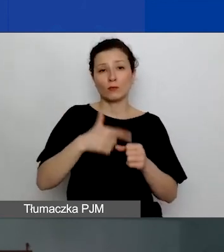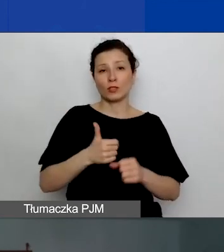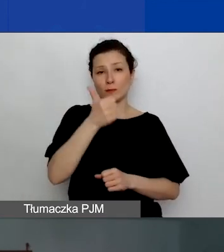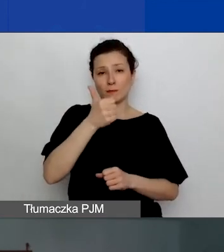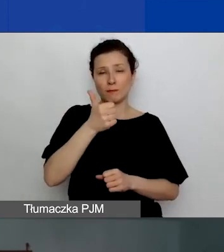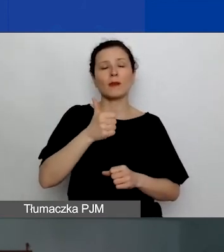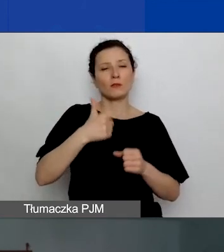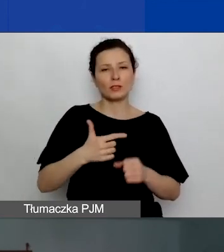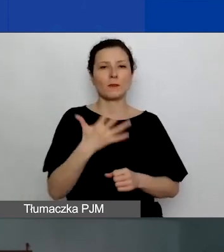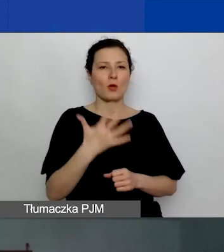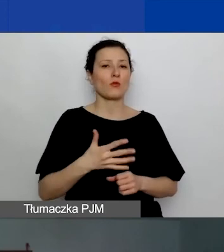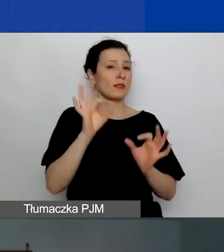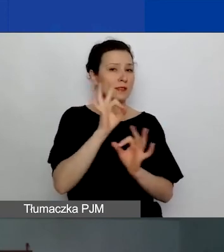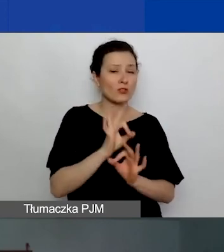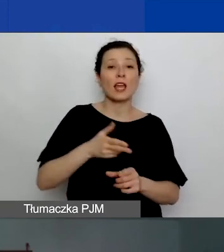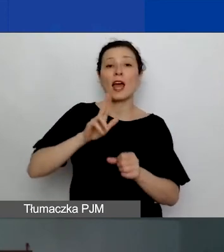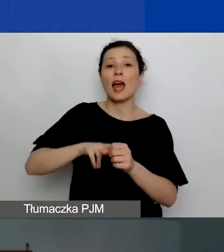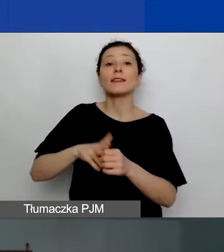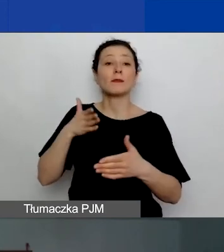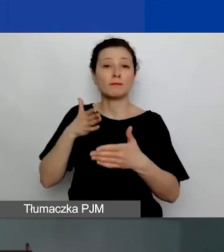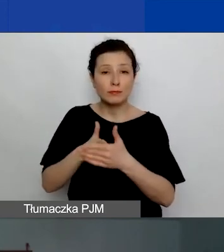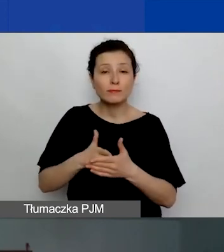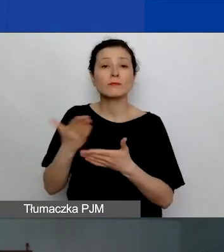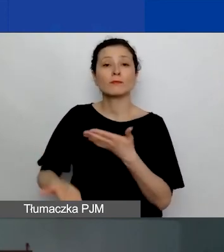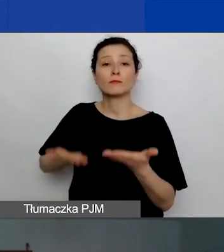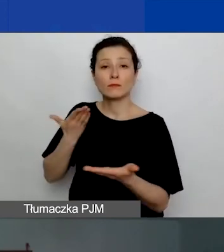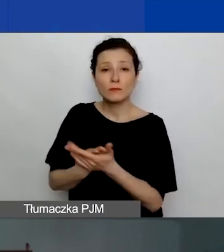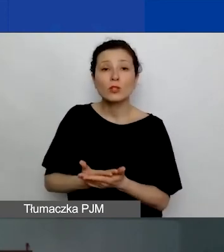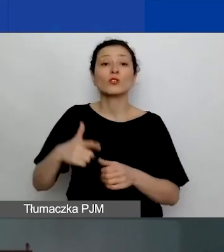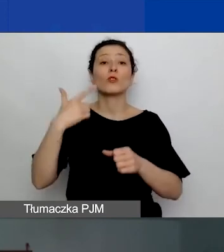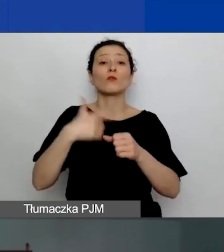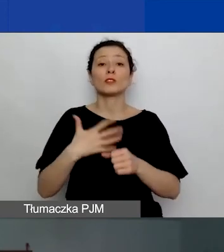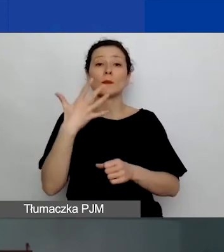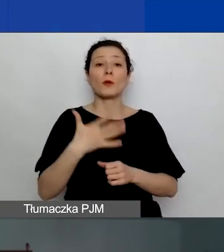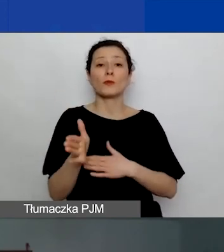Termin składania wniosków minie 25 marca o godzinie 12.00.